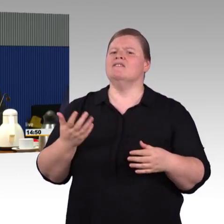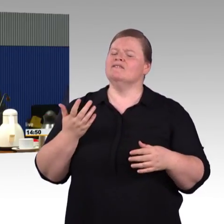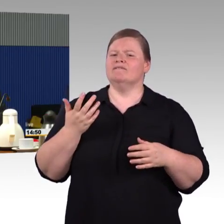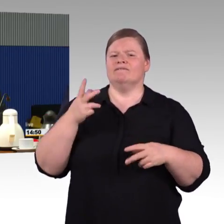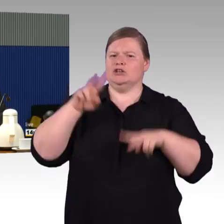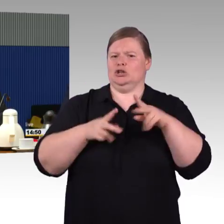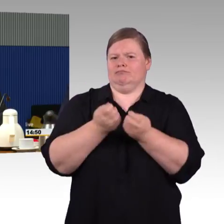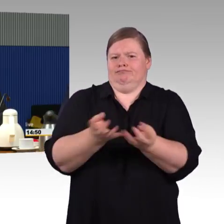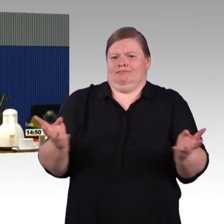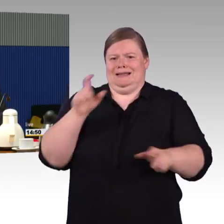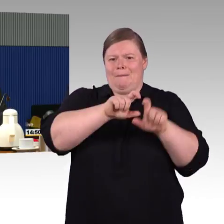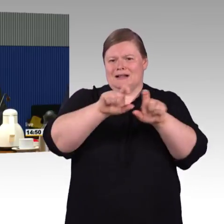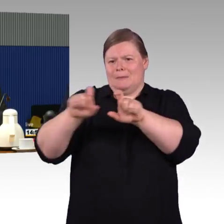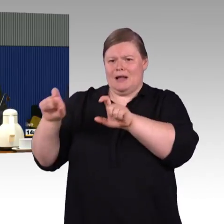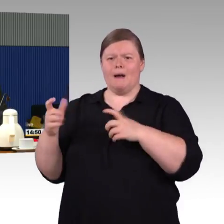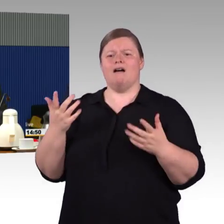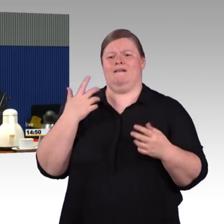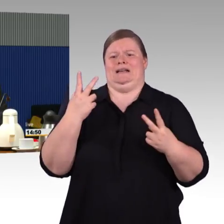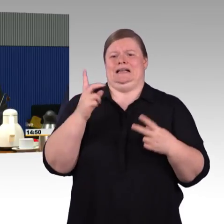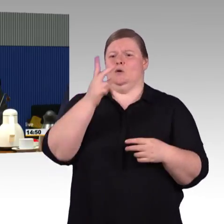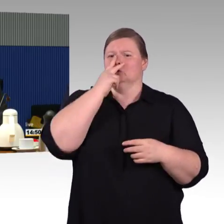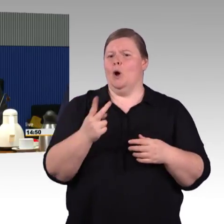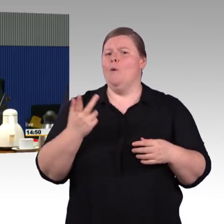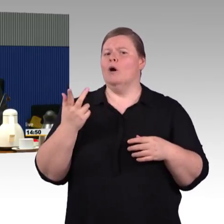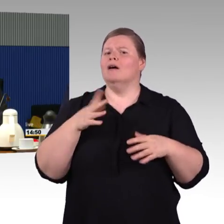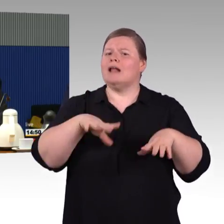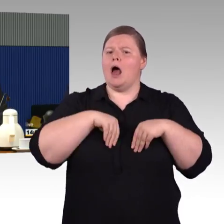das 35 Jahre dauern soll, das ist natürlich für die Menschen,